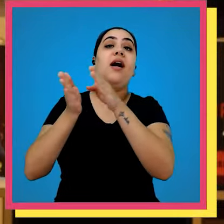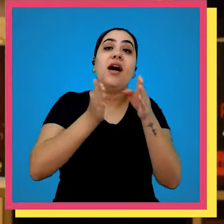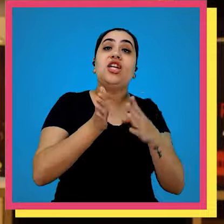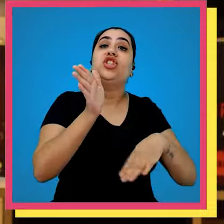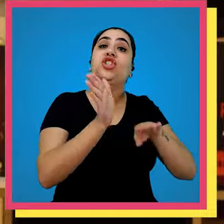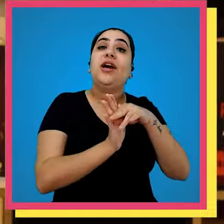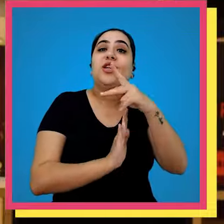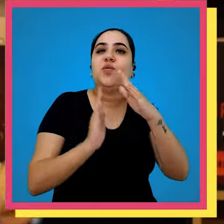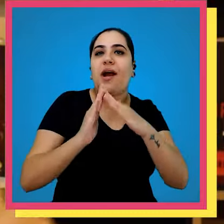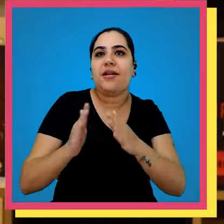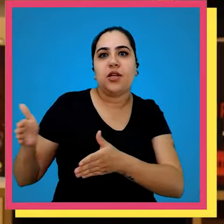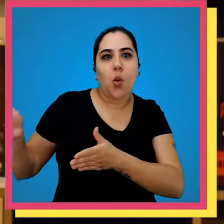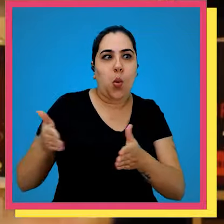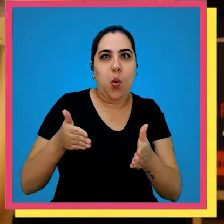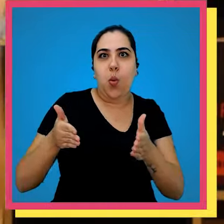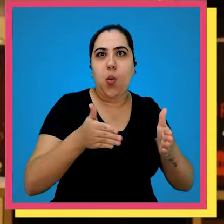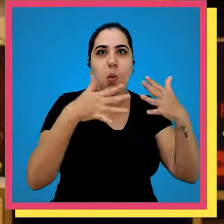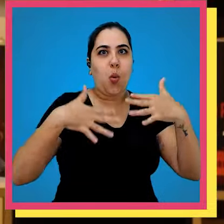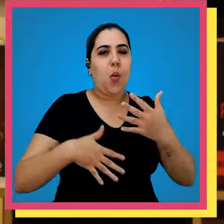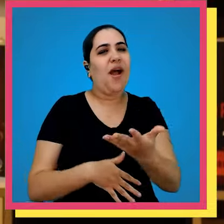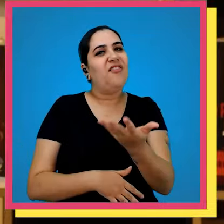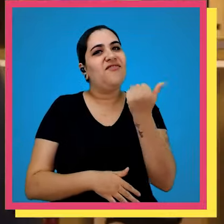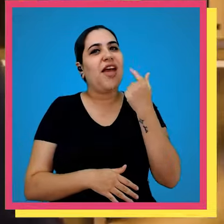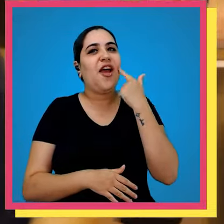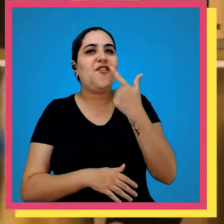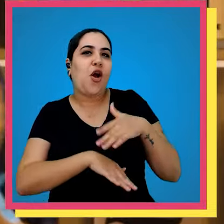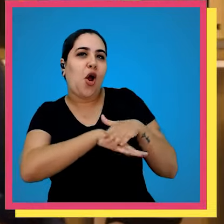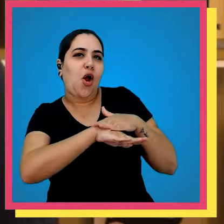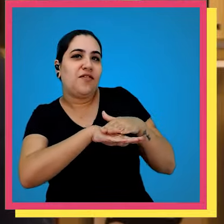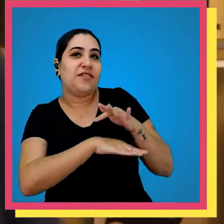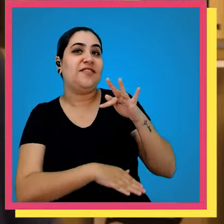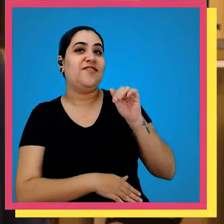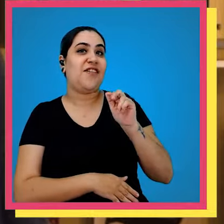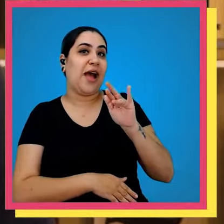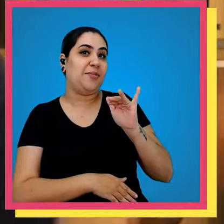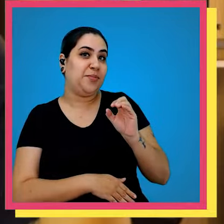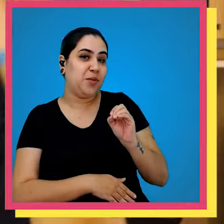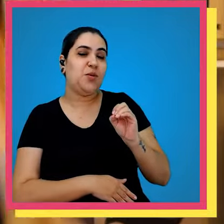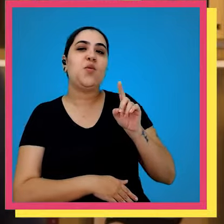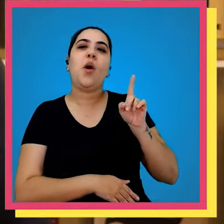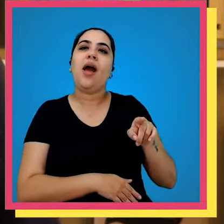um longo caminho antes de chegar na sua casinha Então vem comigo que a gente vai conversar com o